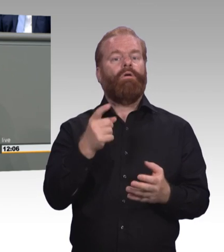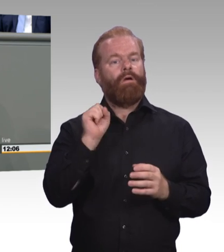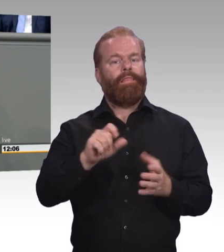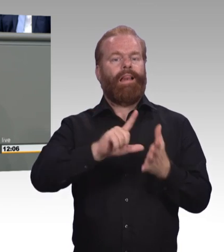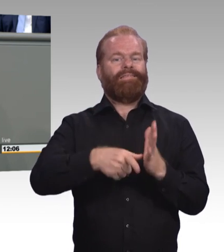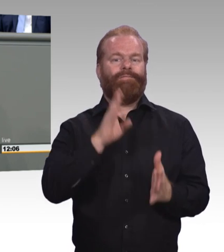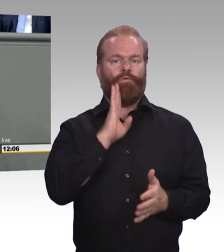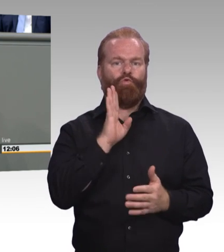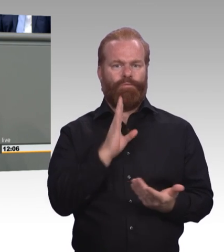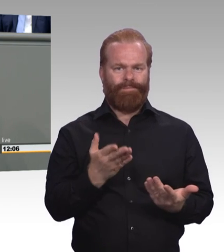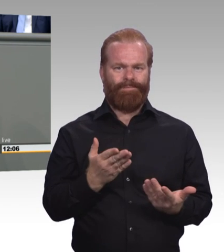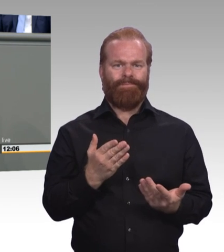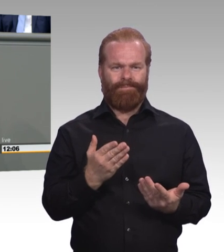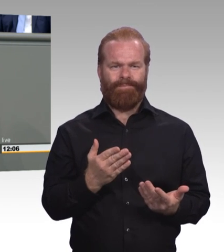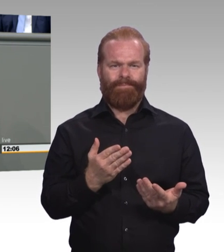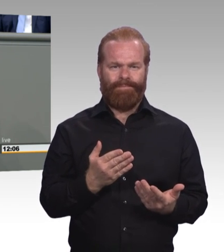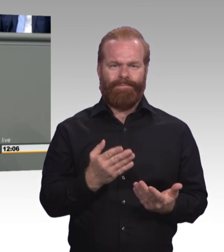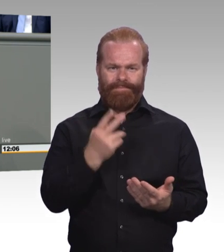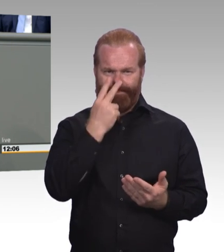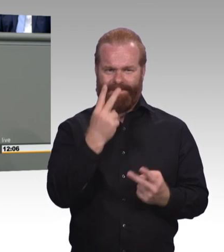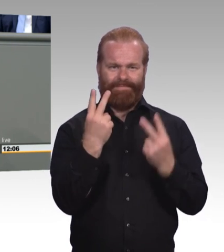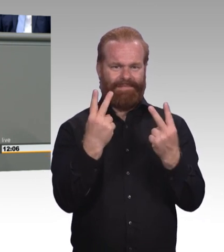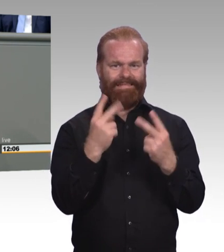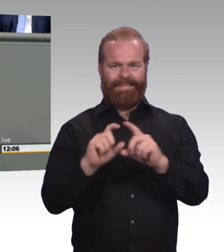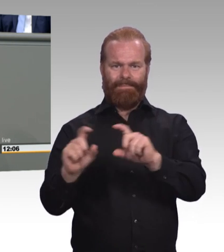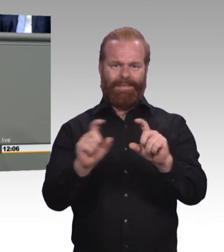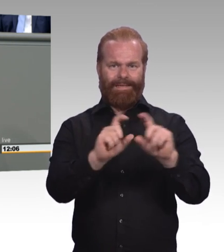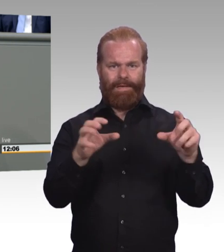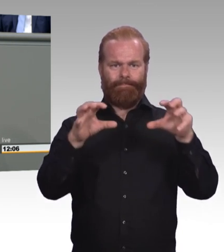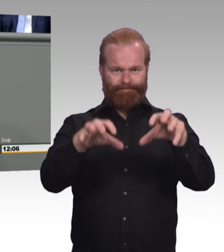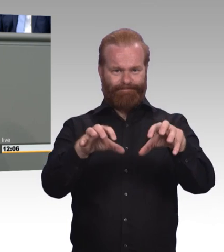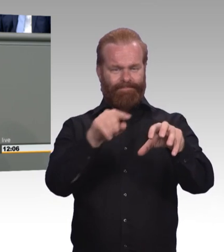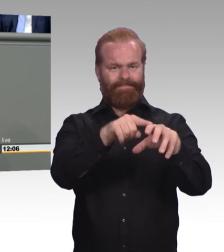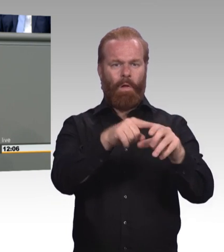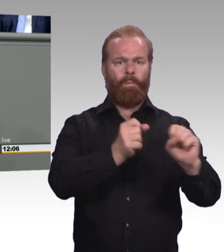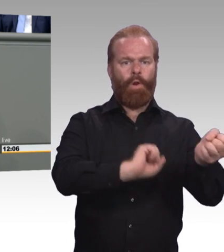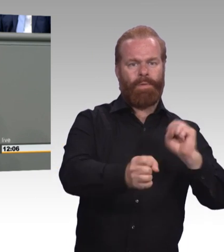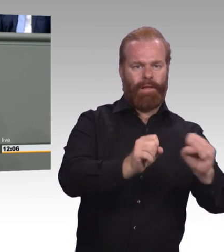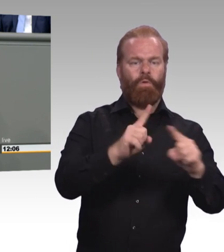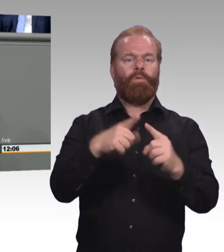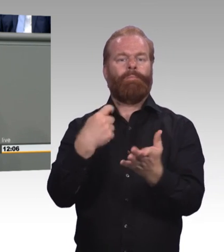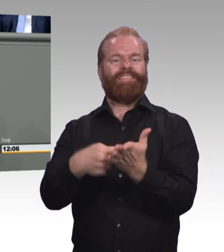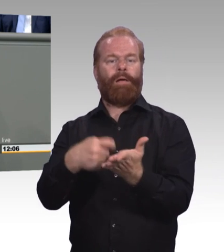aller Menschen an Aus- und Weiterbildung sichert. Und, Frau Ministerin, was ist mit den Gesundheits- und Pflegeberufen.